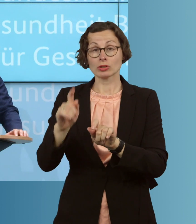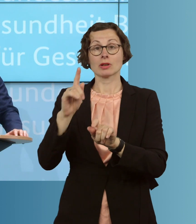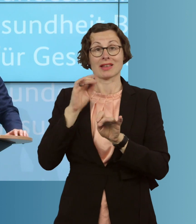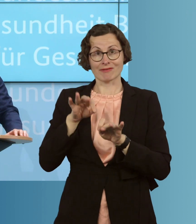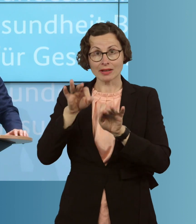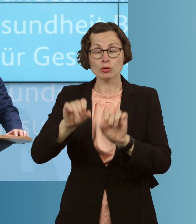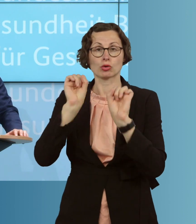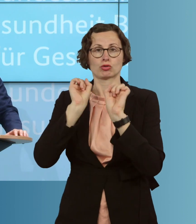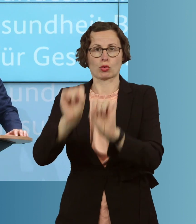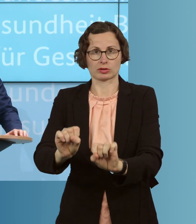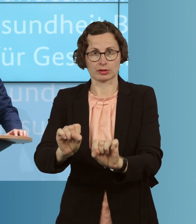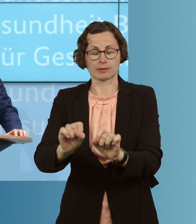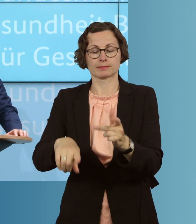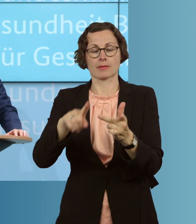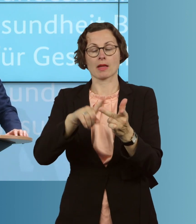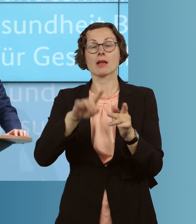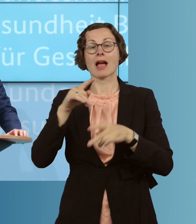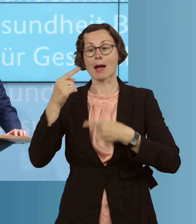Wir wollen die Abläufe im Gesundheitssystem für den Kampf